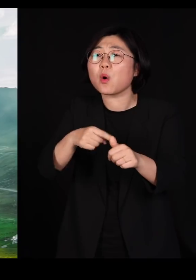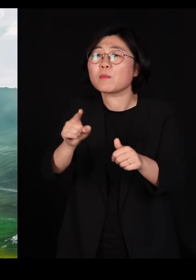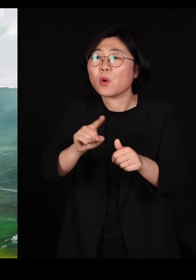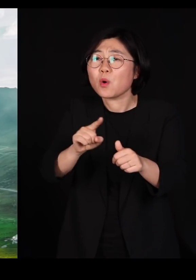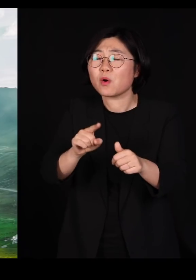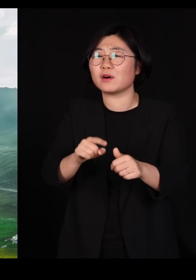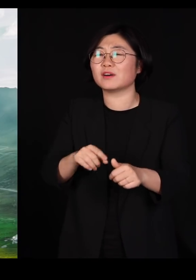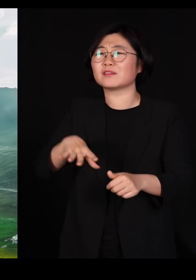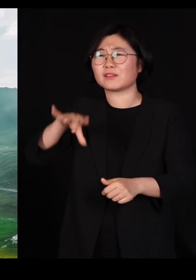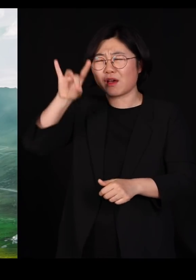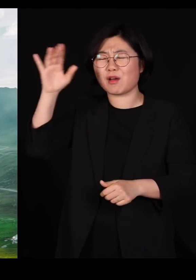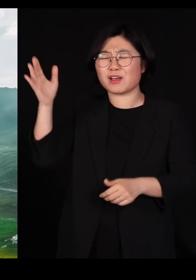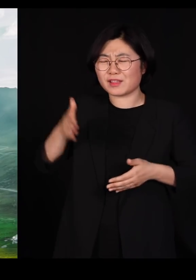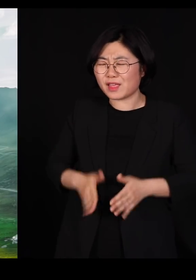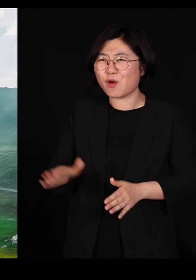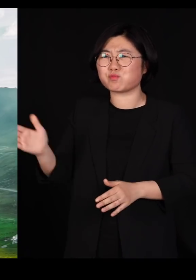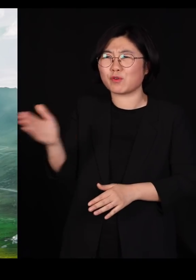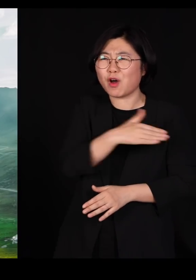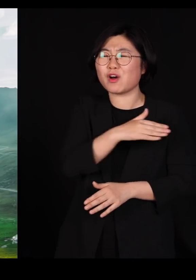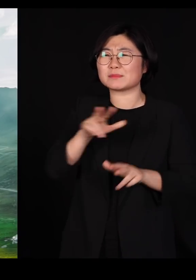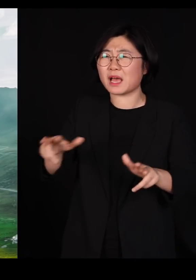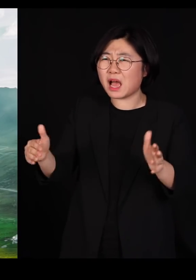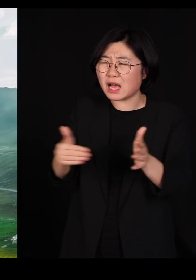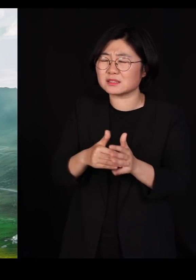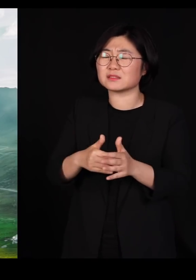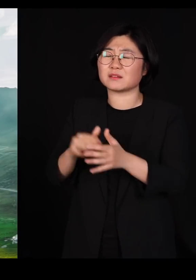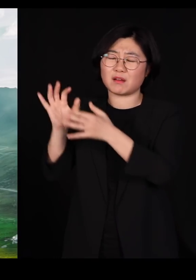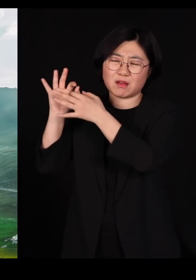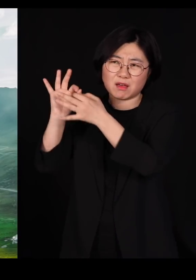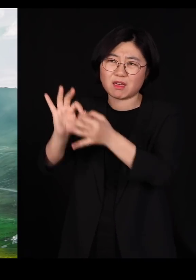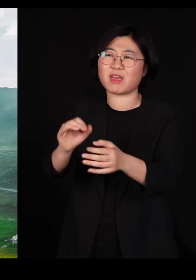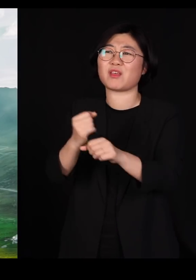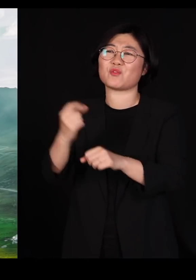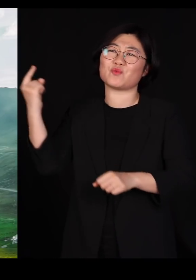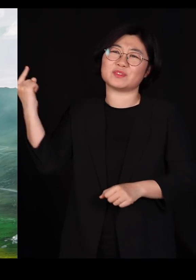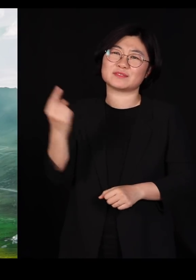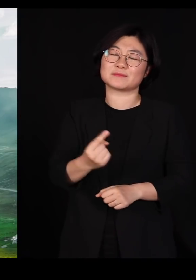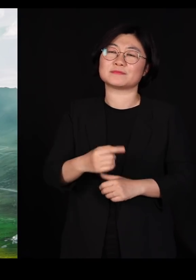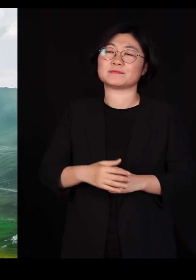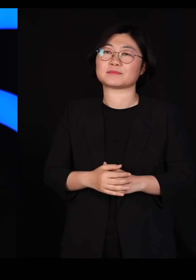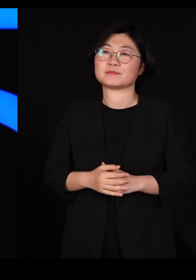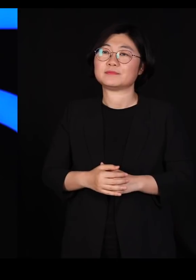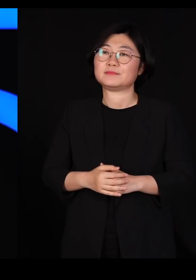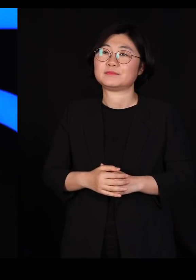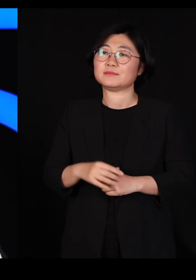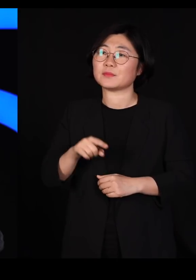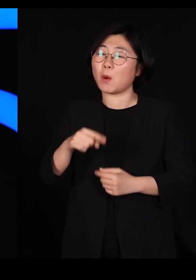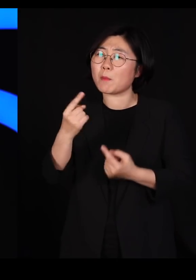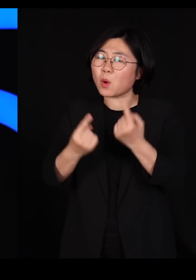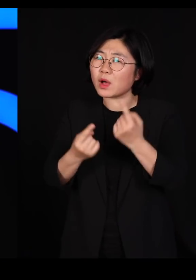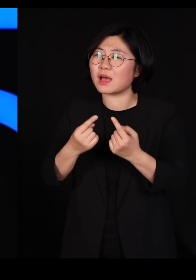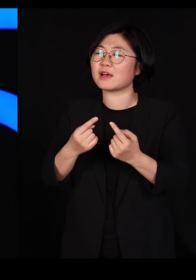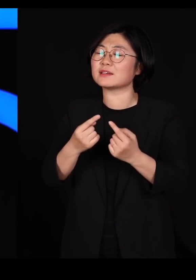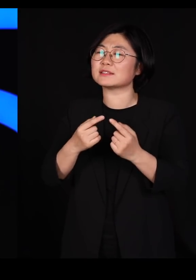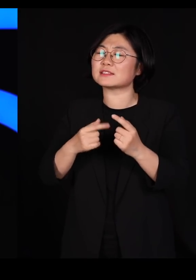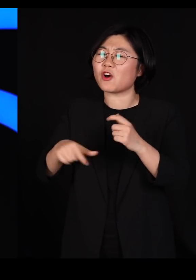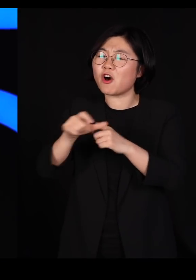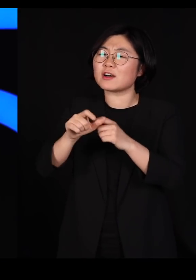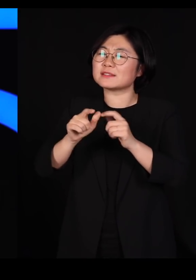태초부터 지금까지 늘 섞여왔습니다 우리 보다 많은 다양성을 품어야